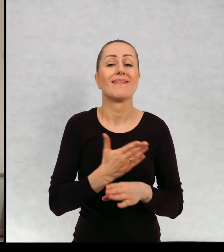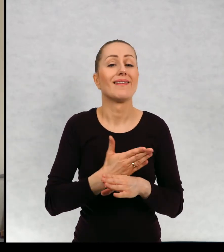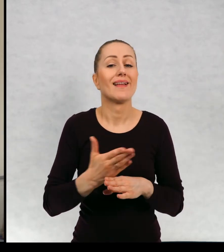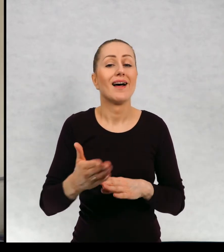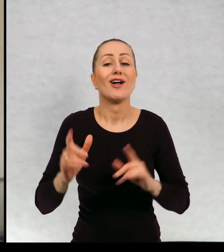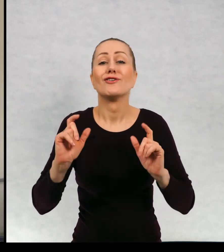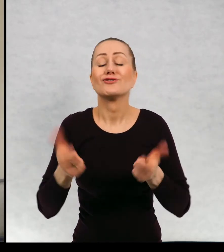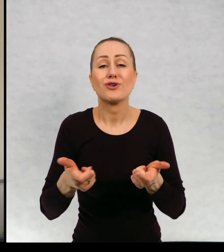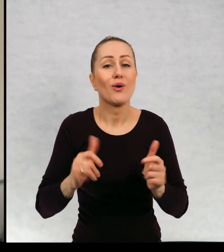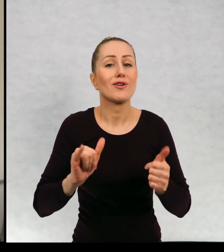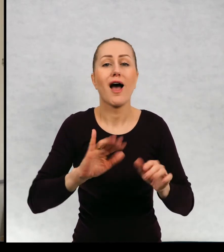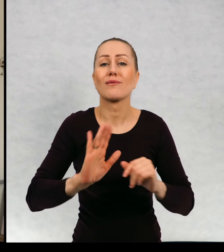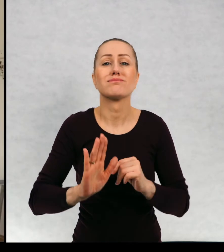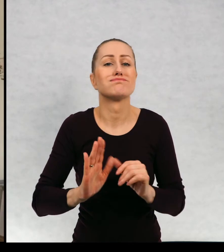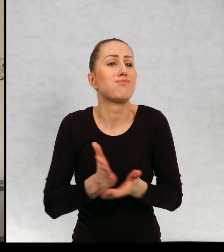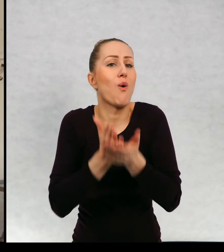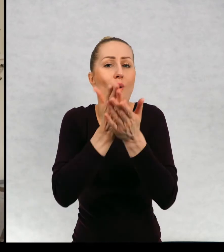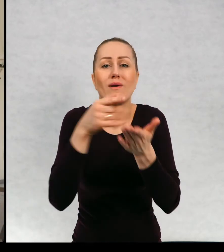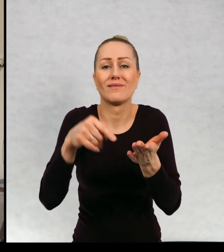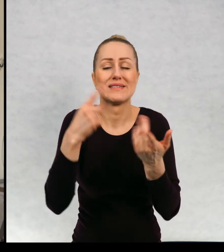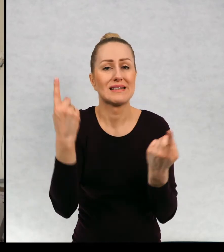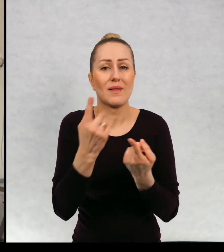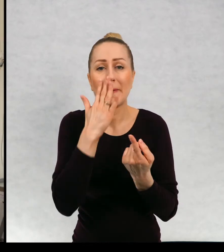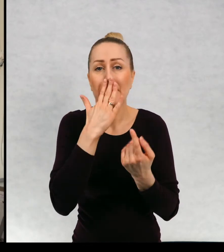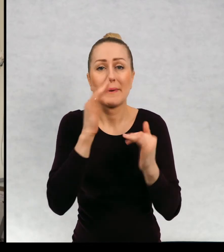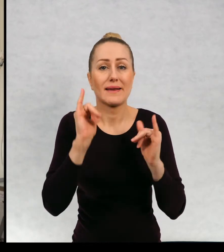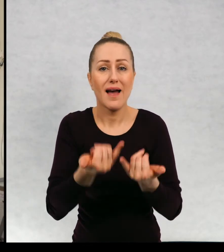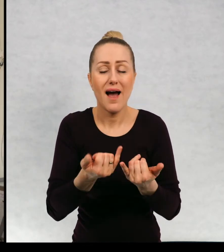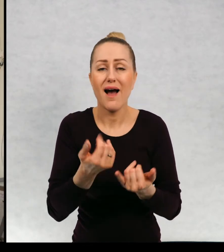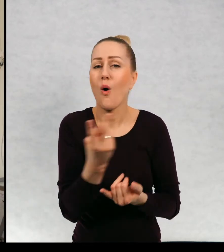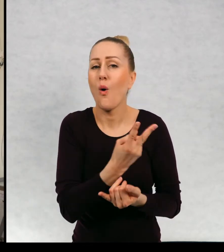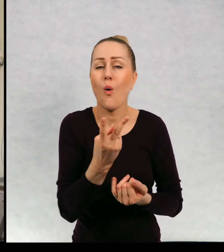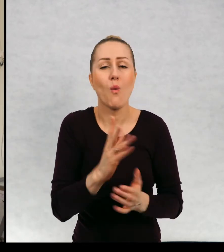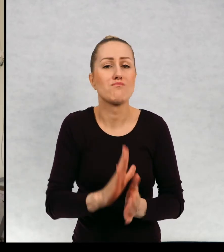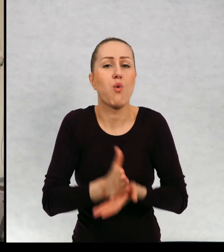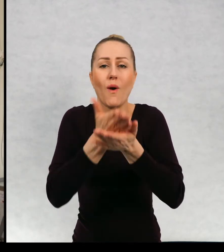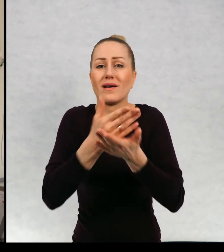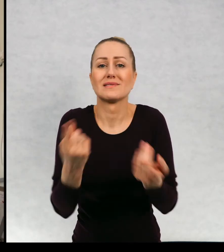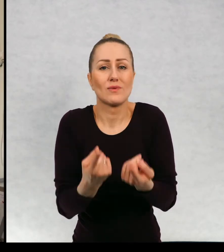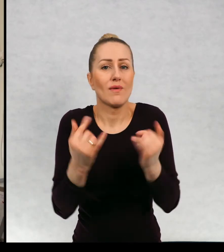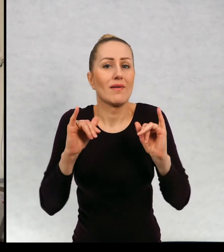Co się dalej zdarzyło? Jak sobie poradzili? Poradził brat i siostra z tą całą